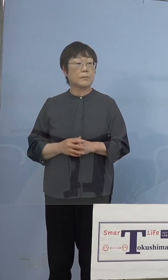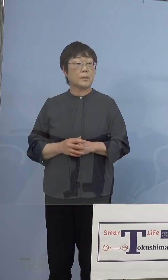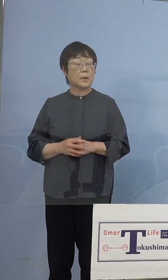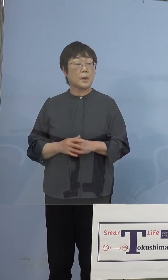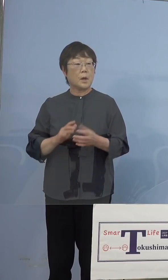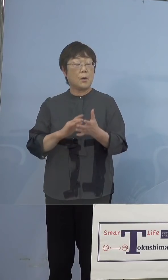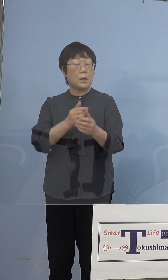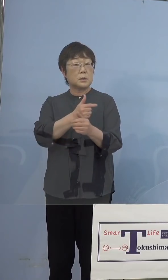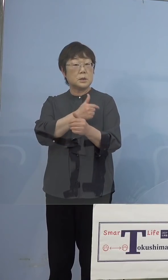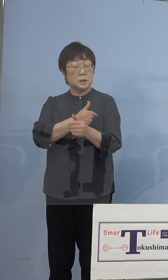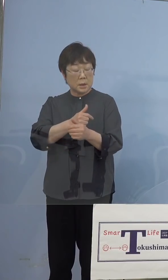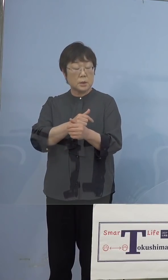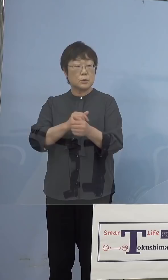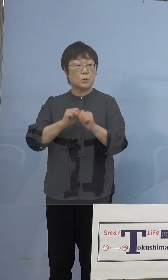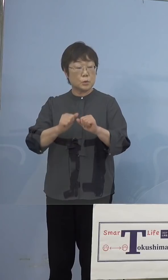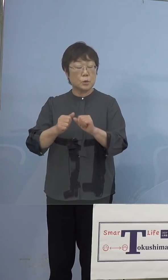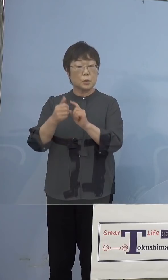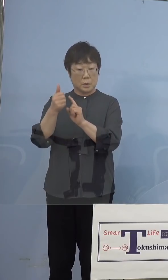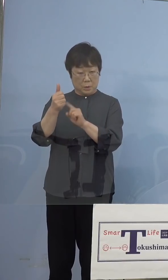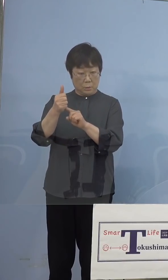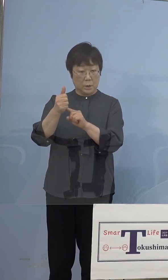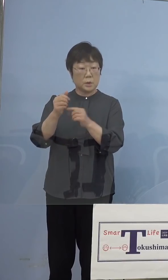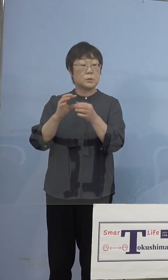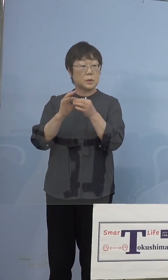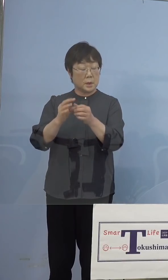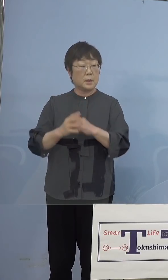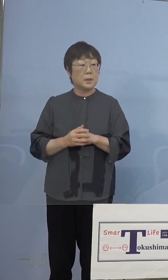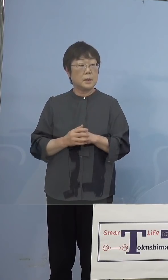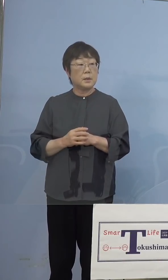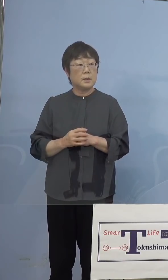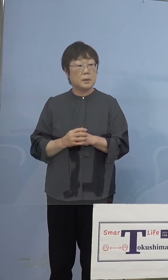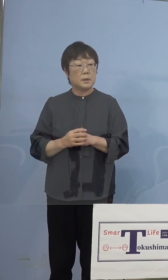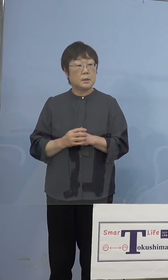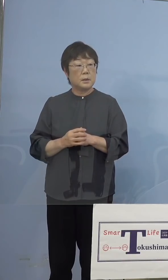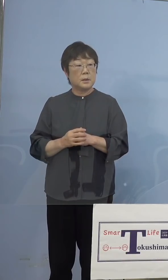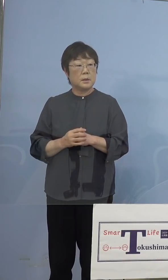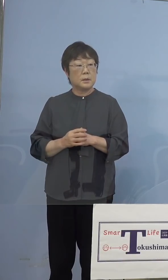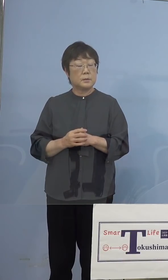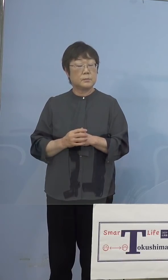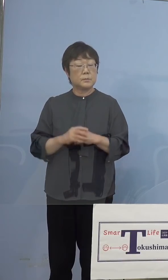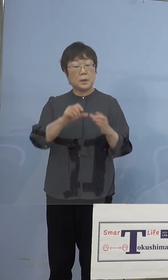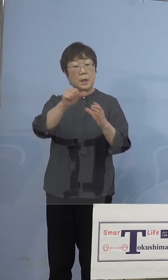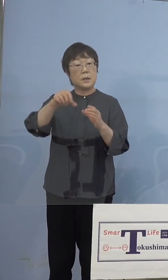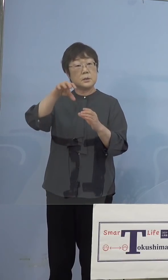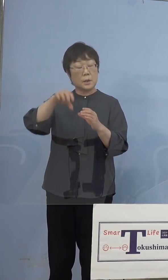関連ですけれども 県の主催する会場ではリハーサルを兼ねて